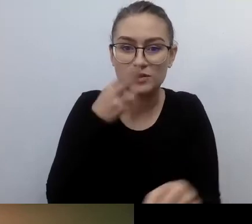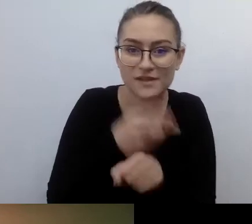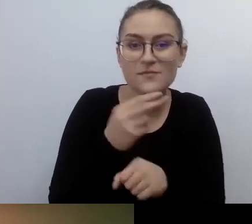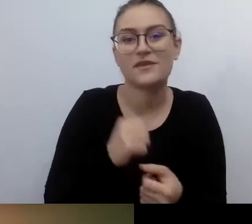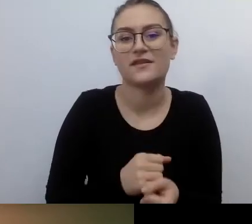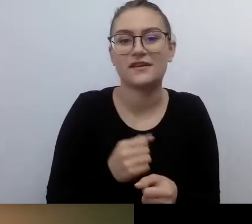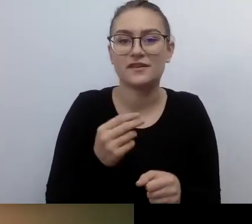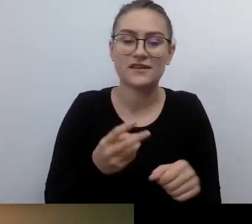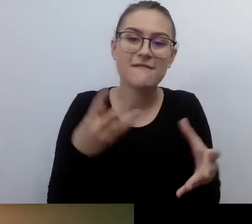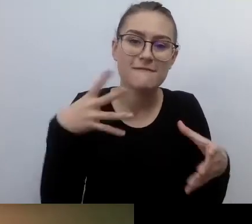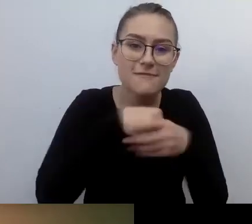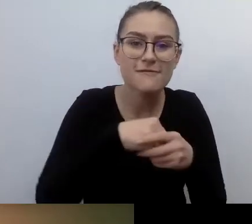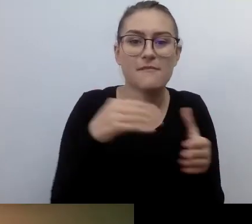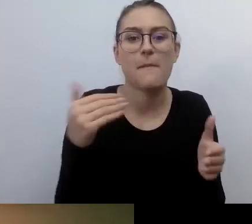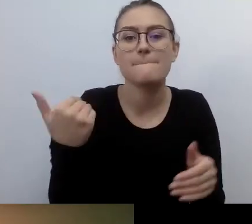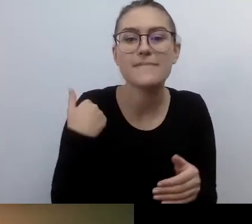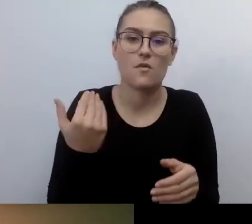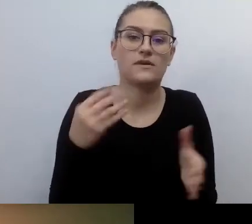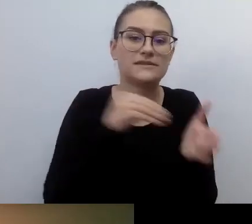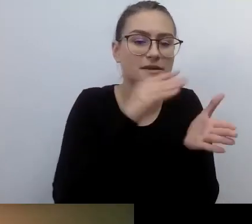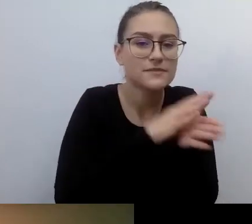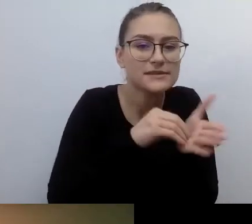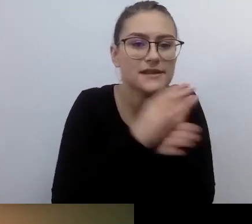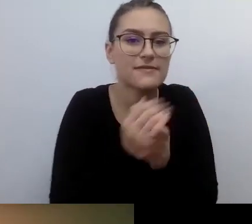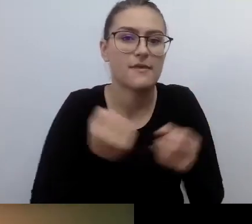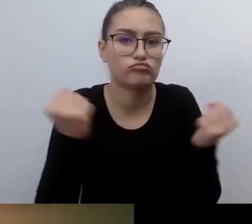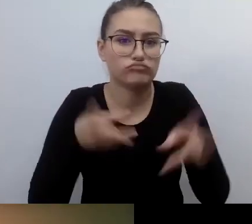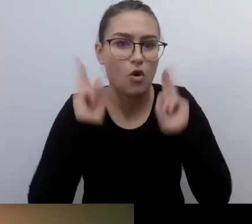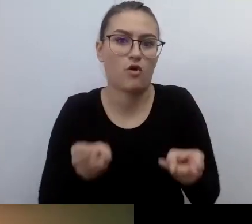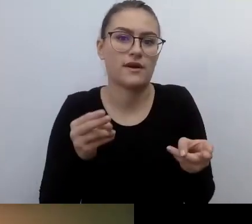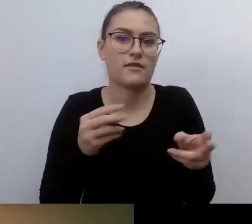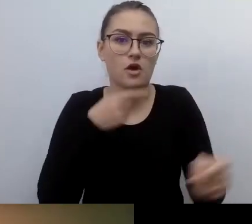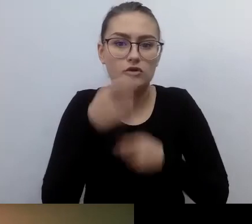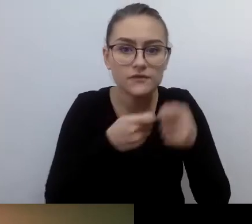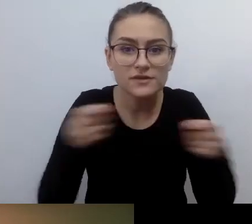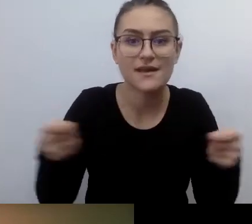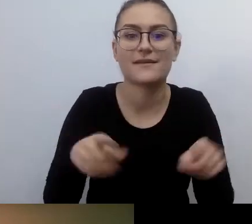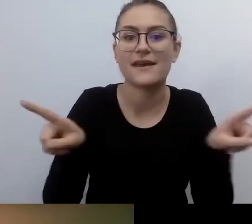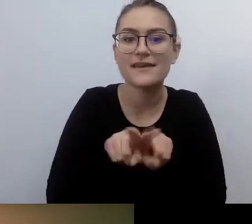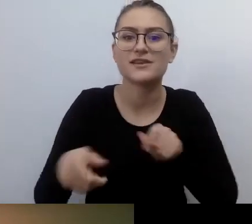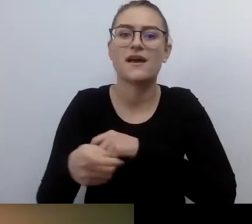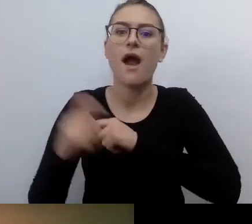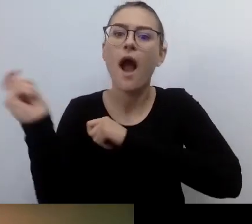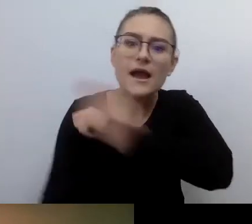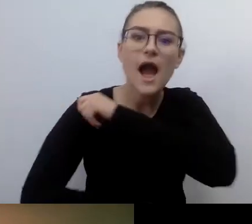Pod groźbą kary zobligowano do tego, żeby te zapisy były przestrzegane.